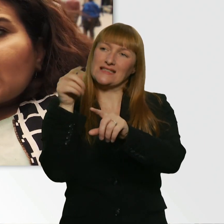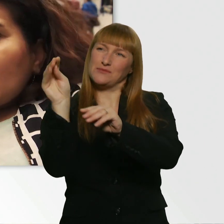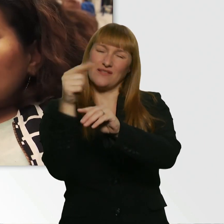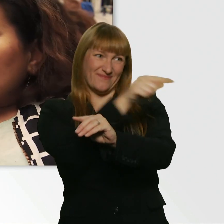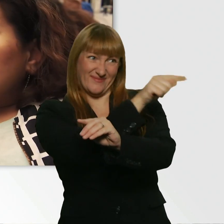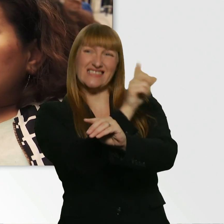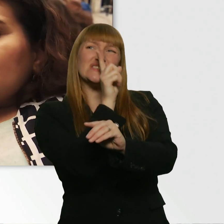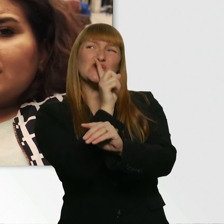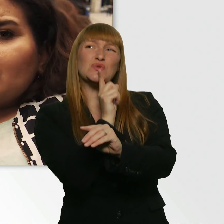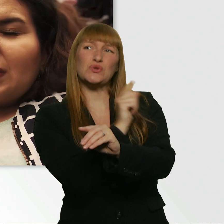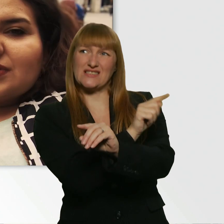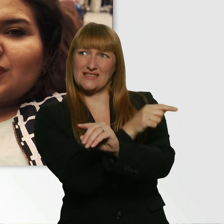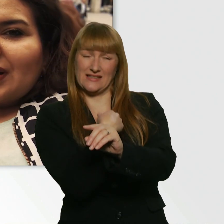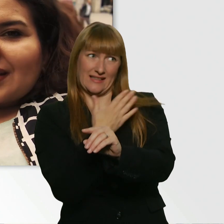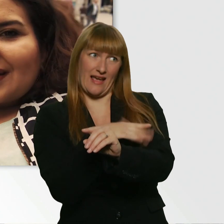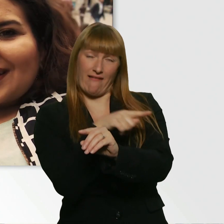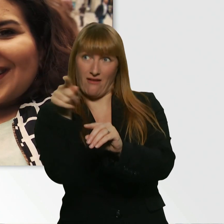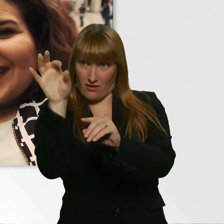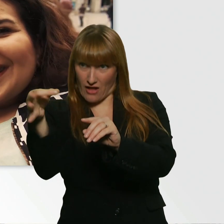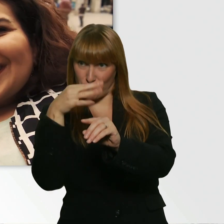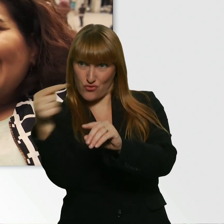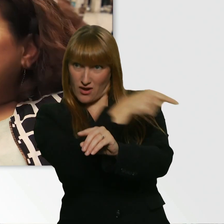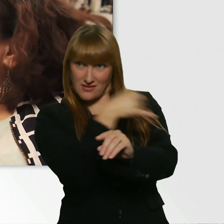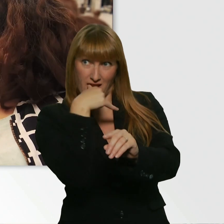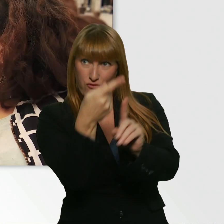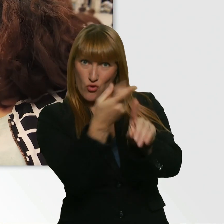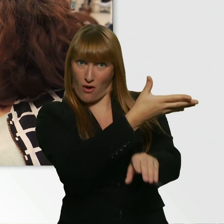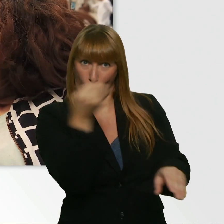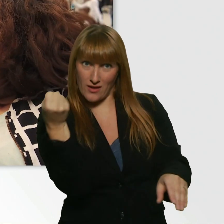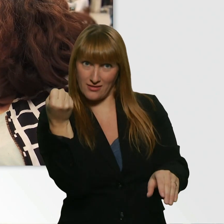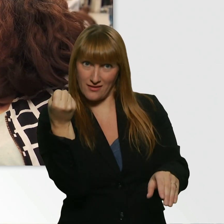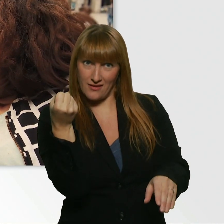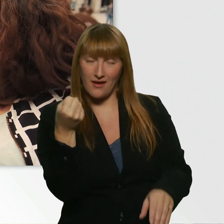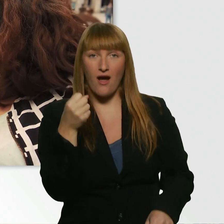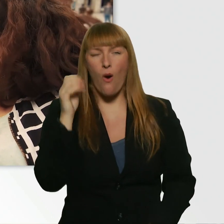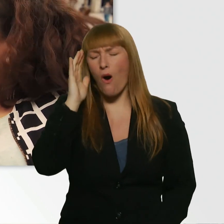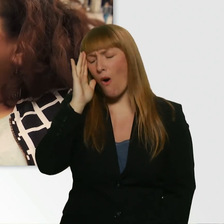Könntest du mir nicht eben die Nummer besorgen? Oh warum? Warum?